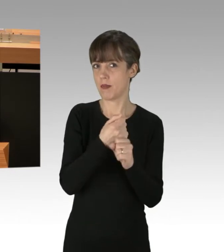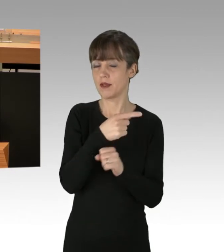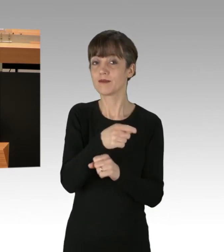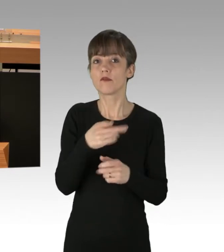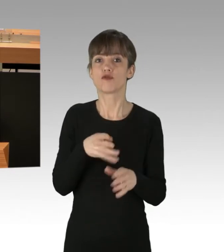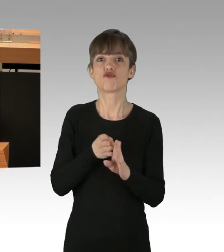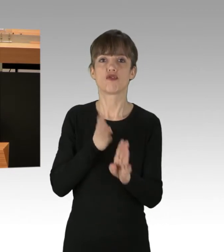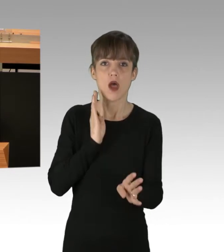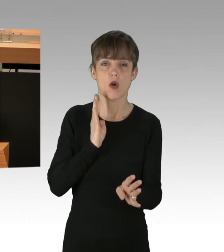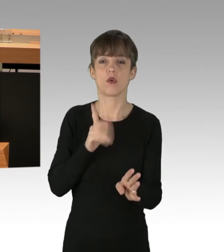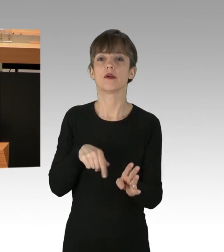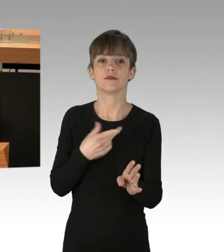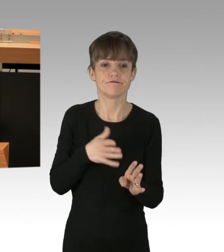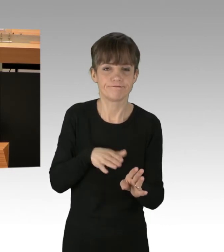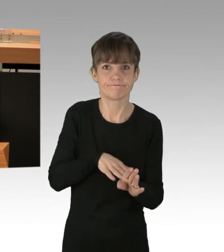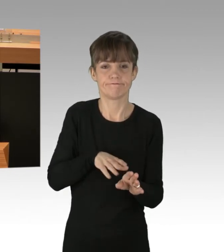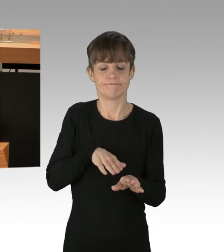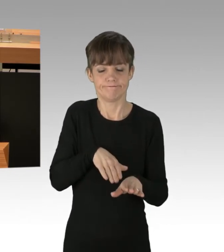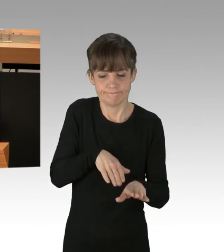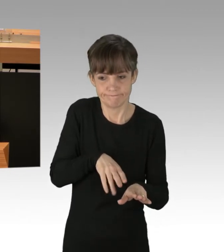und hat darauf hingewiesen, dass die Operation durchführen möchte.